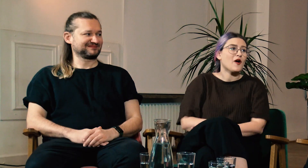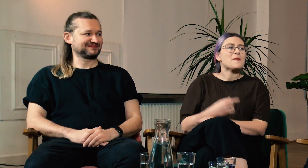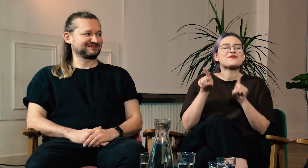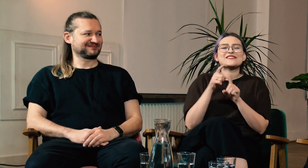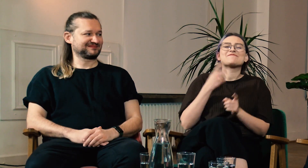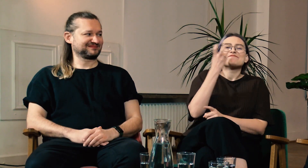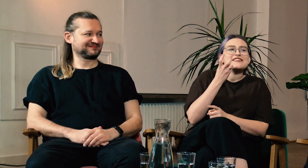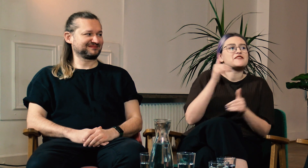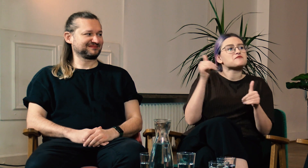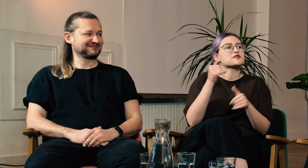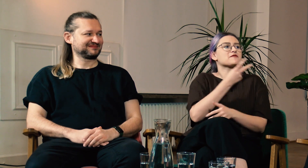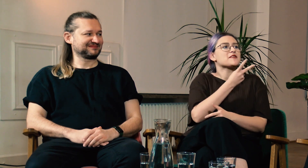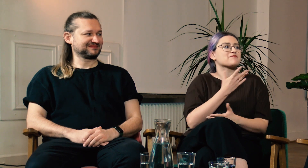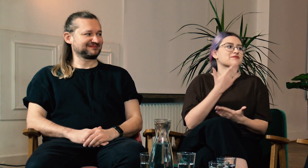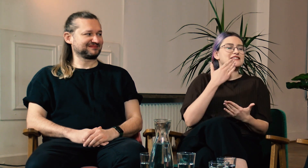Jestem ciekawa co wy o tym myślicie.